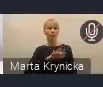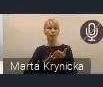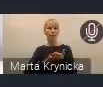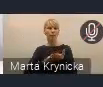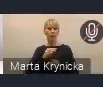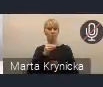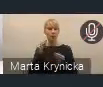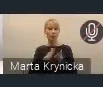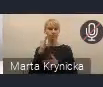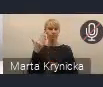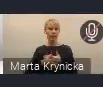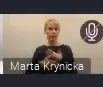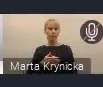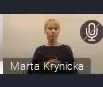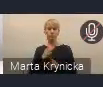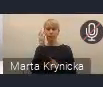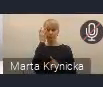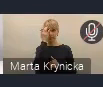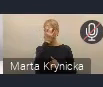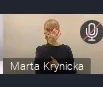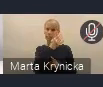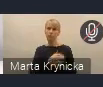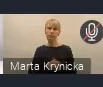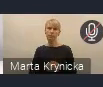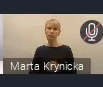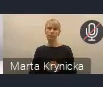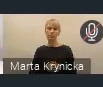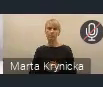Można się do niej szybciutko zalogować i ją wypełnić.